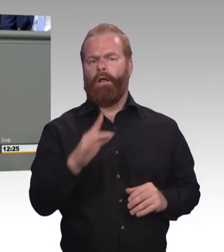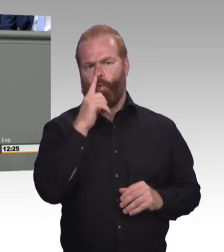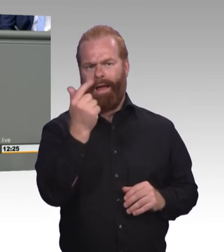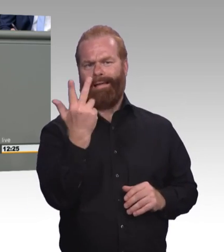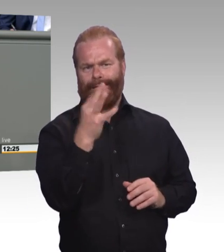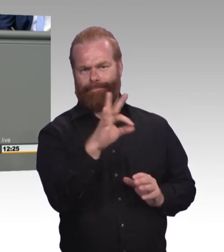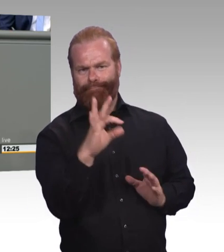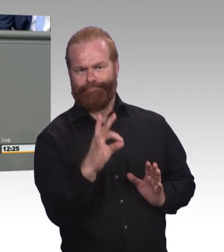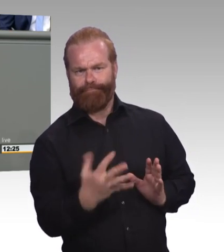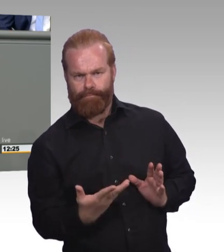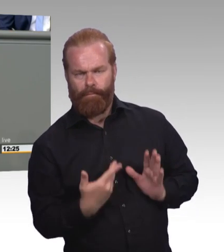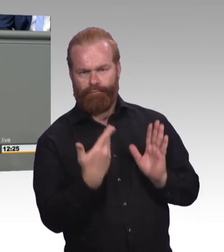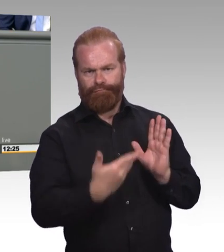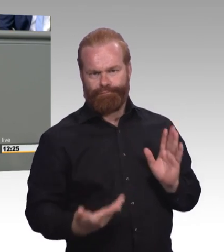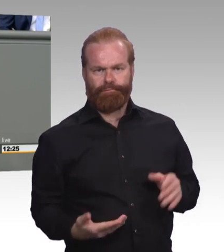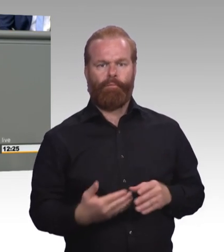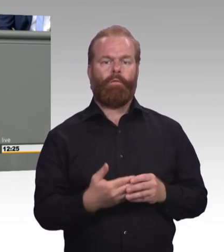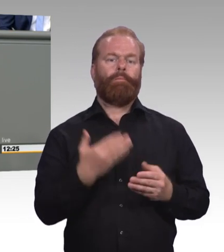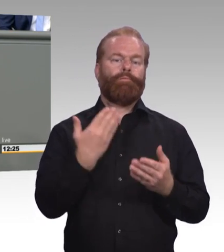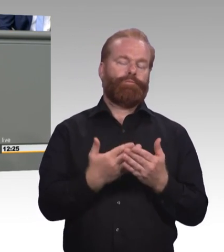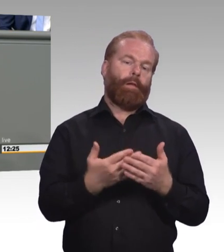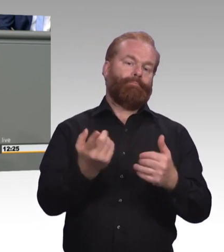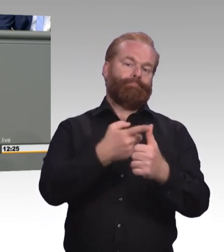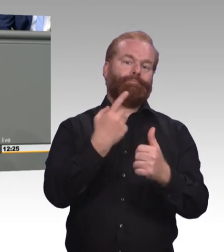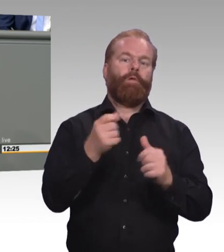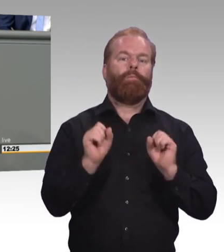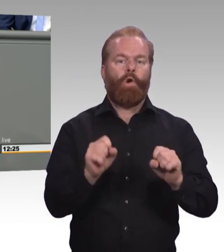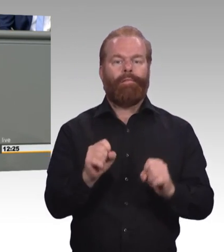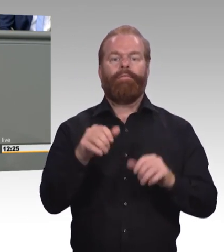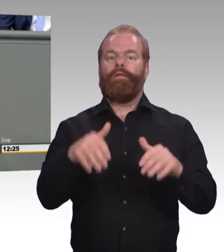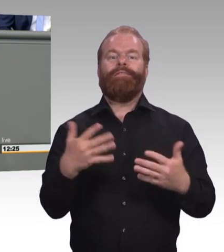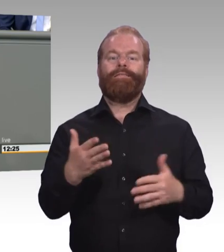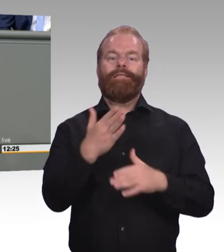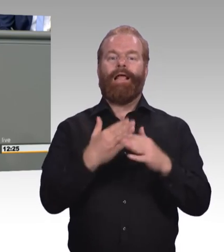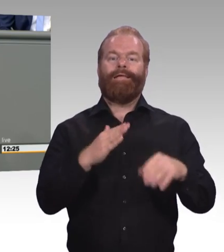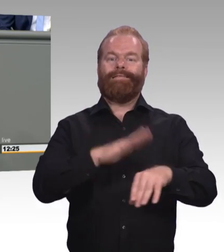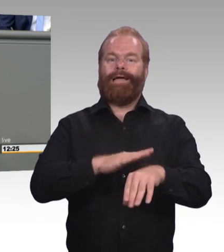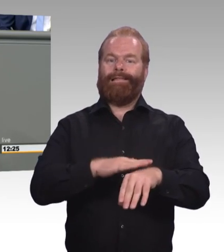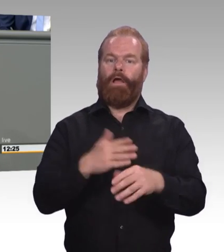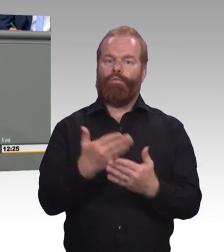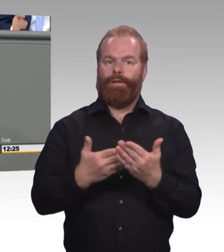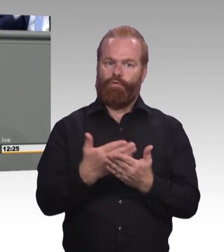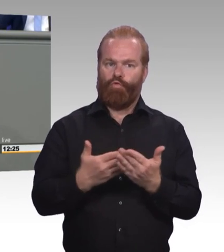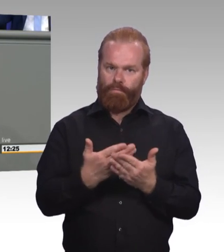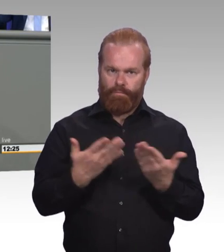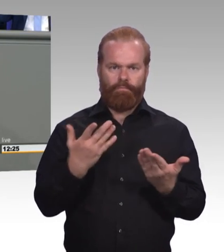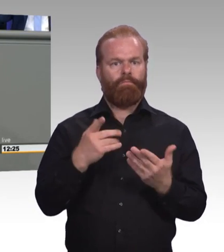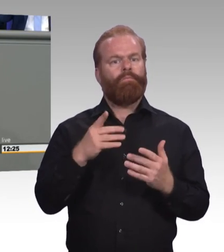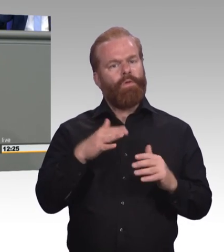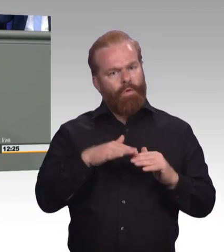auch für alle Lebens- und Betriebssituationen öffnen müssen. Unsere Ministerin hat es ausgeführt. Oder, dass man eben auch das Ehrenamt